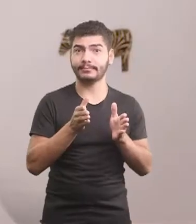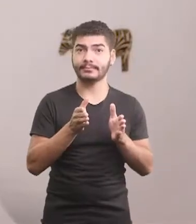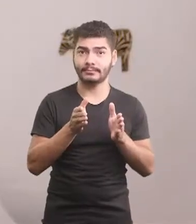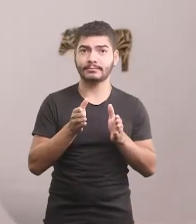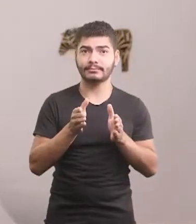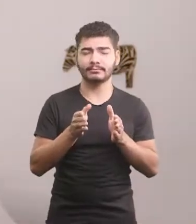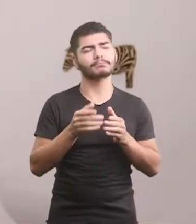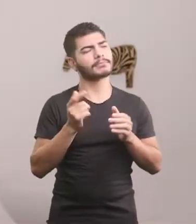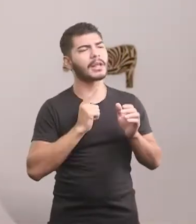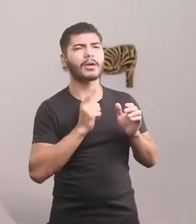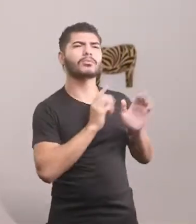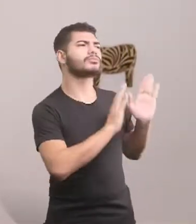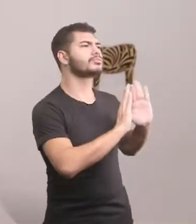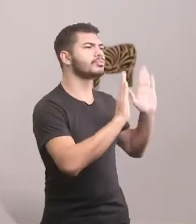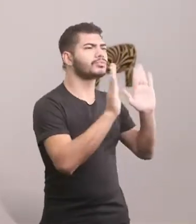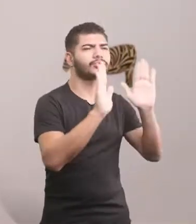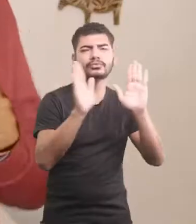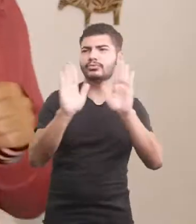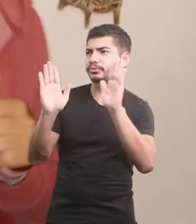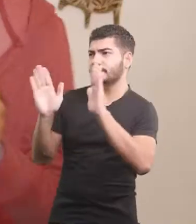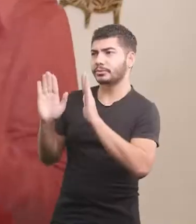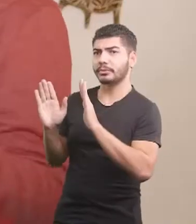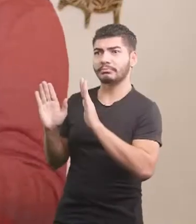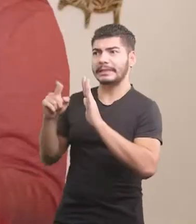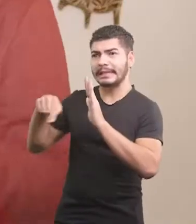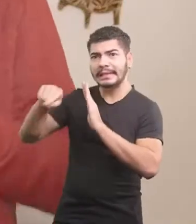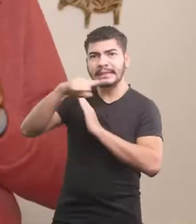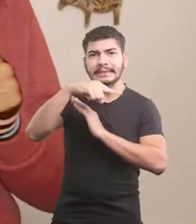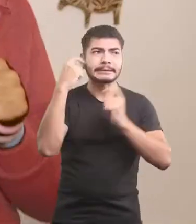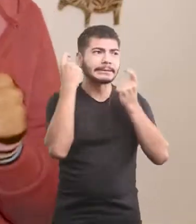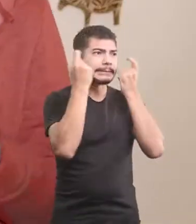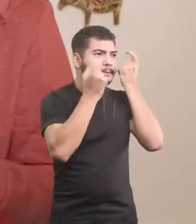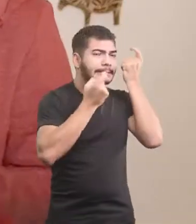Se despediu dos companheiros, todos preocupados.